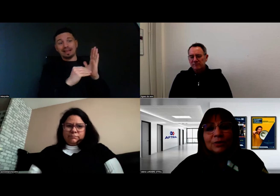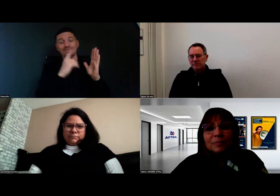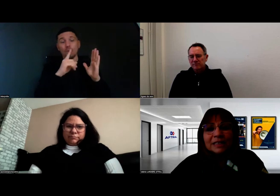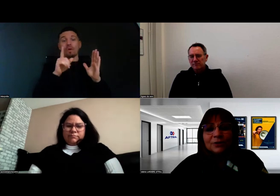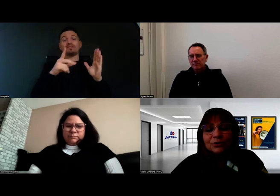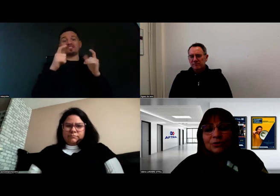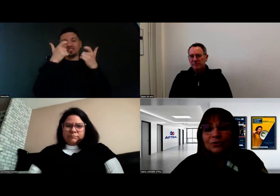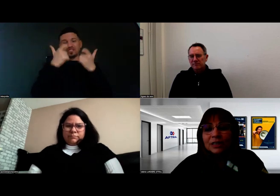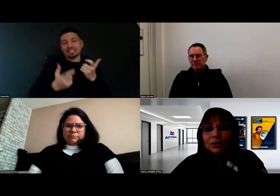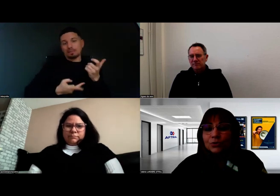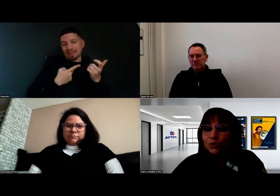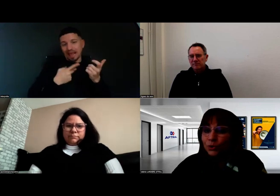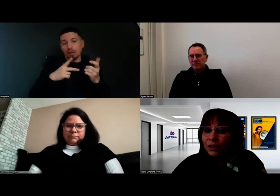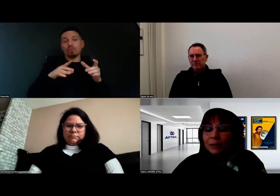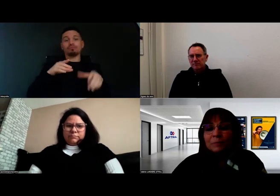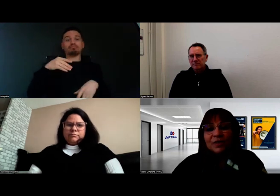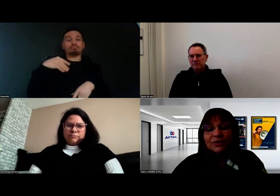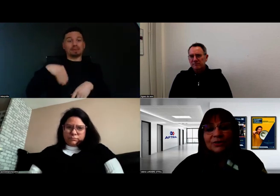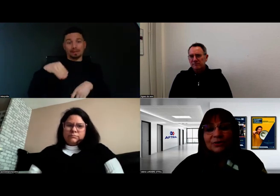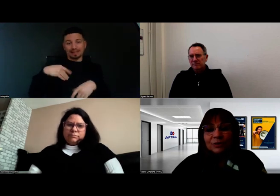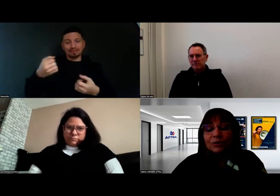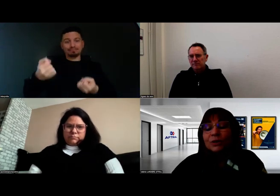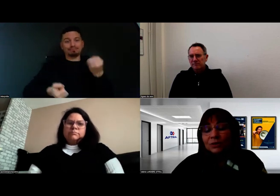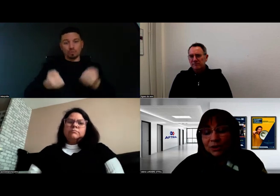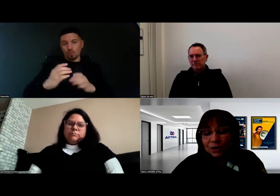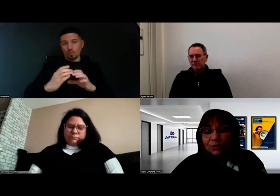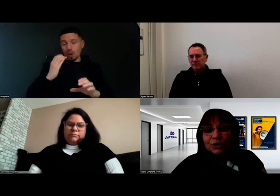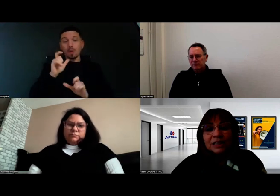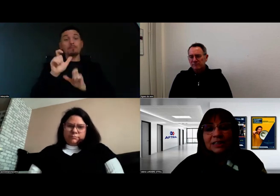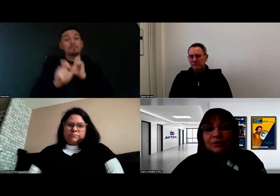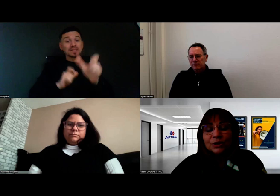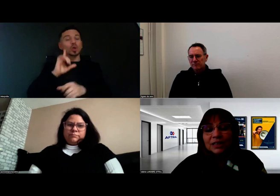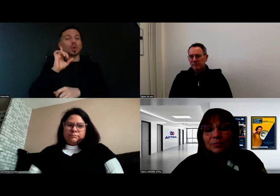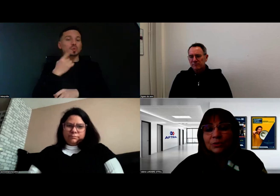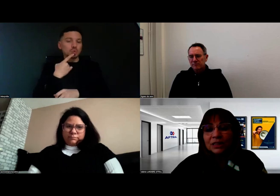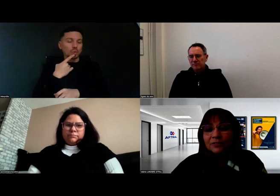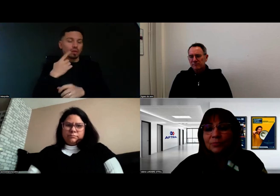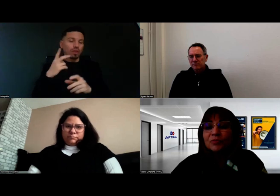que les personnes qui sont sourdes, en tout cas en situation de handicap auditif,